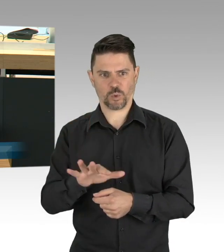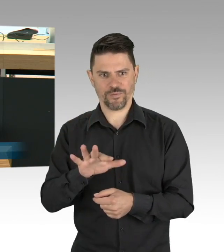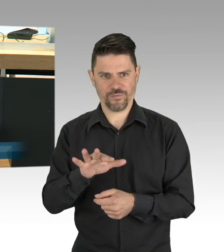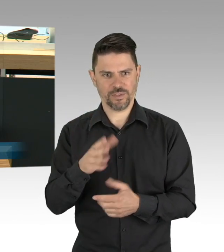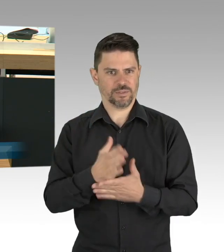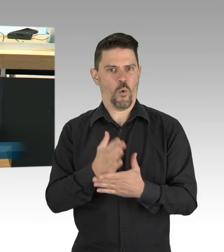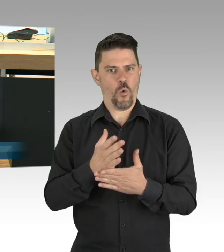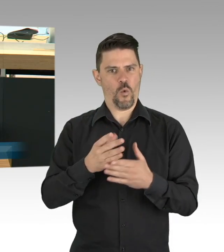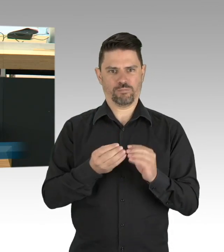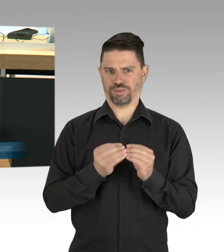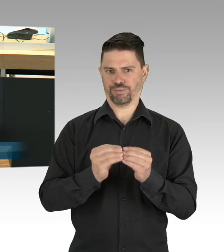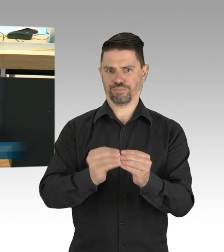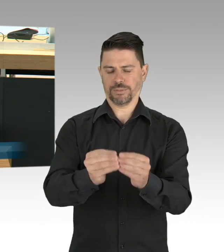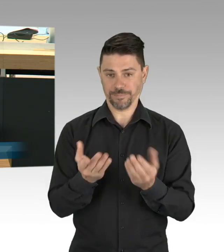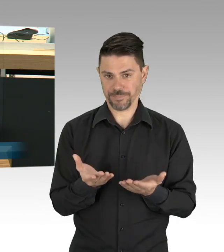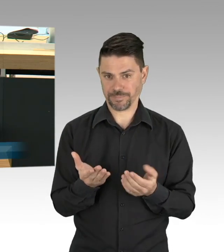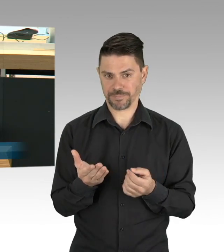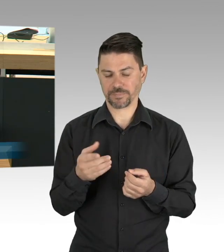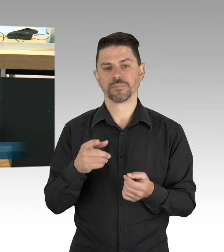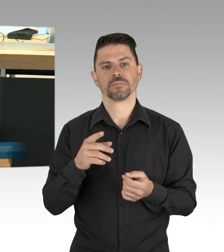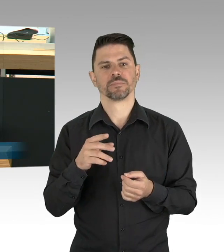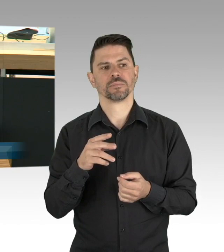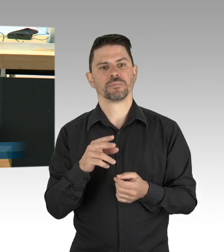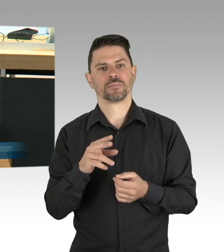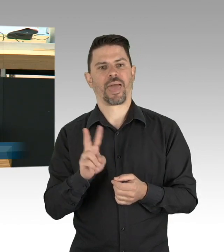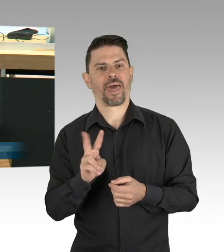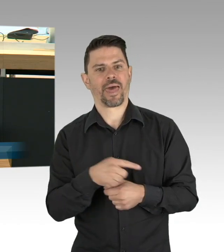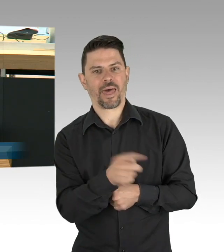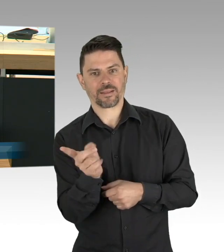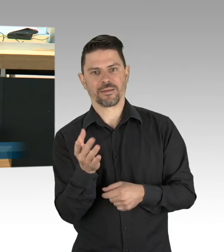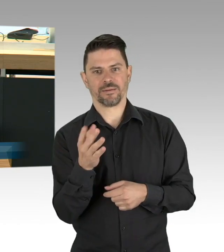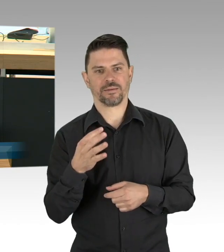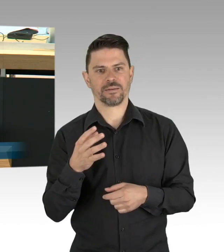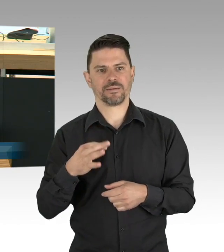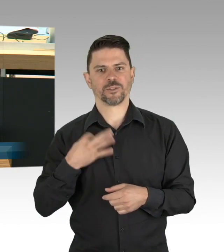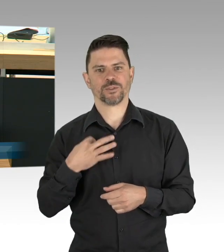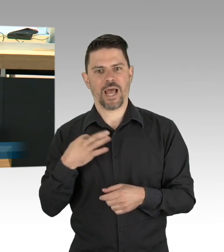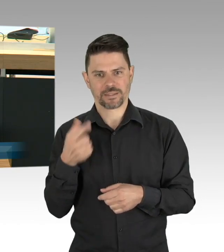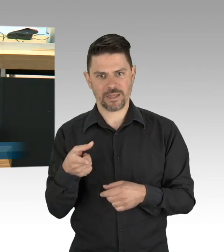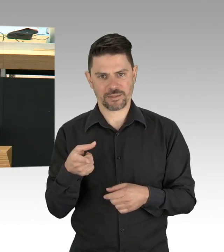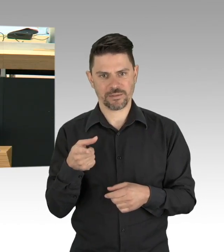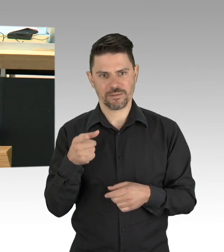dass die Koalition gemeinsam mit der FDP, hört, hört, über eine Bundesratsinitiative nachdenkt, das Kurzarbeitergeld,